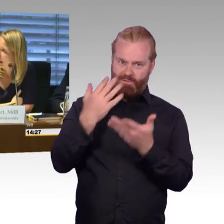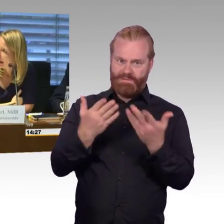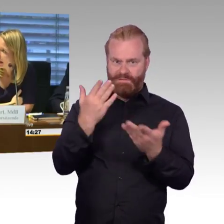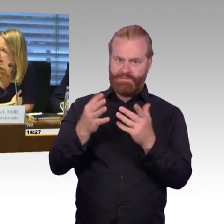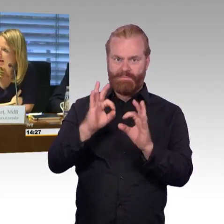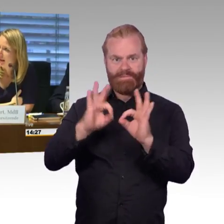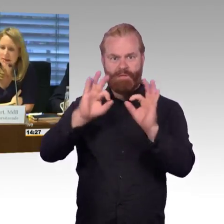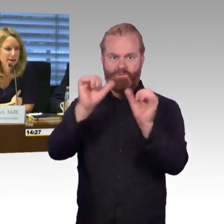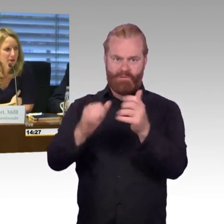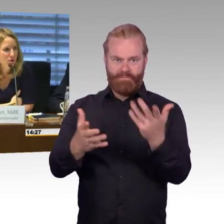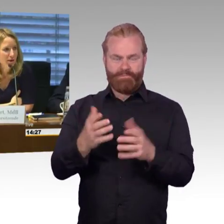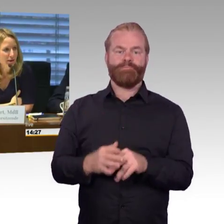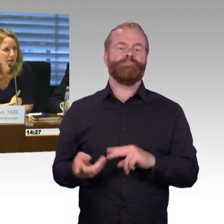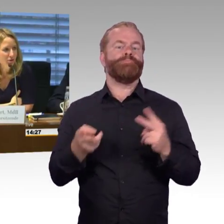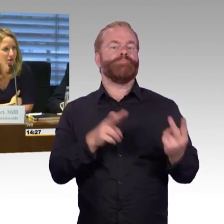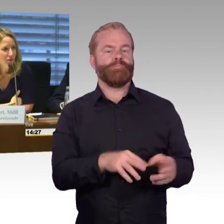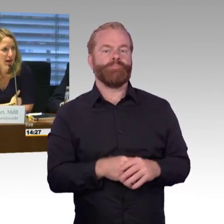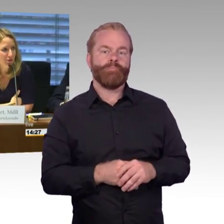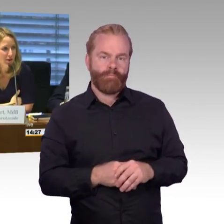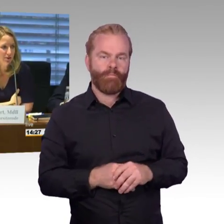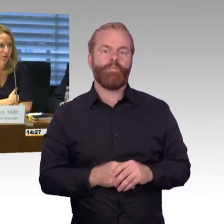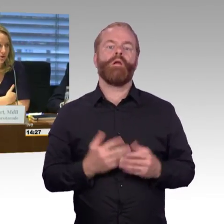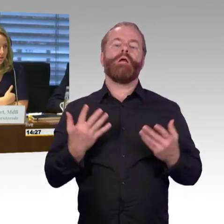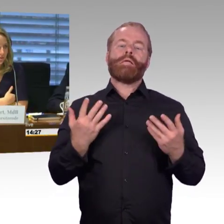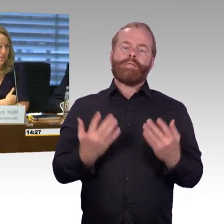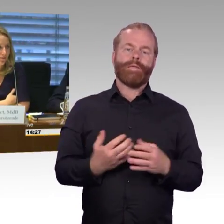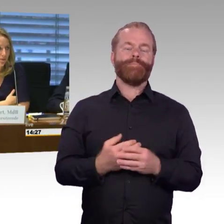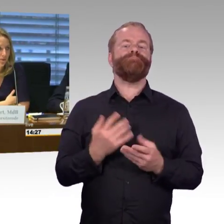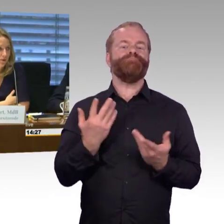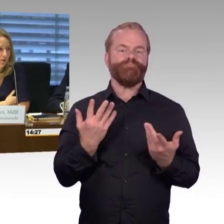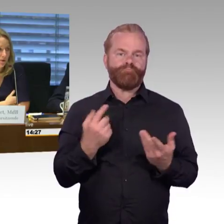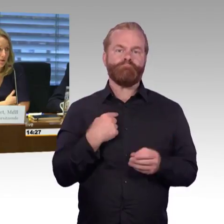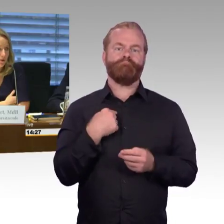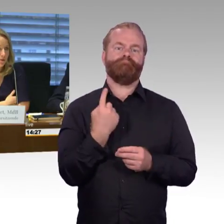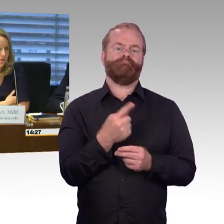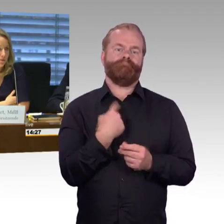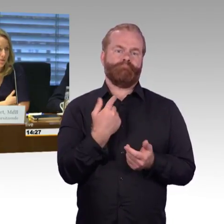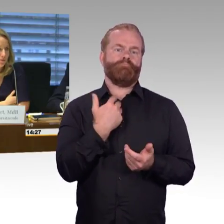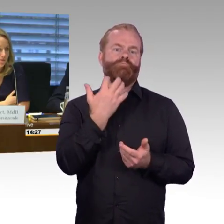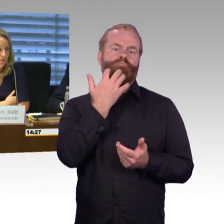als nächstes hat der Kollege Wiehle von der AfD das Wort. (Rednerwechsel) Vielen Dank.